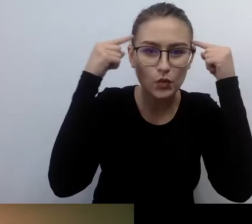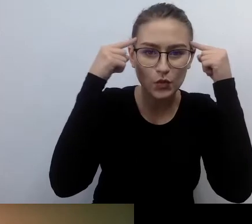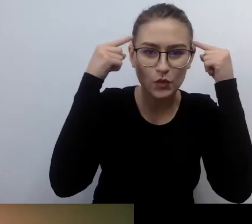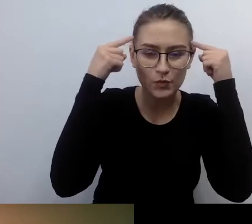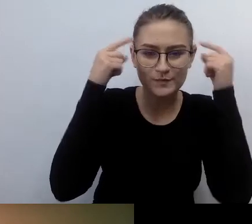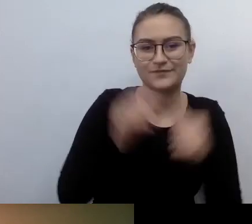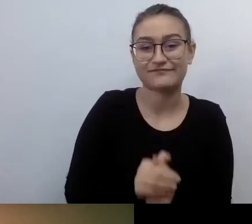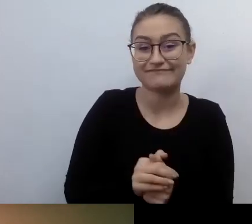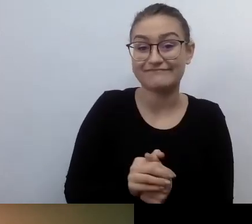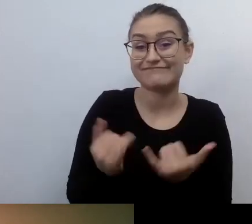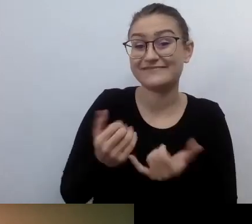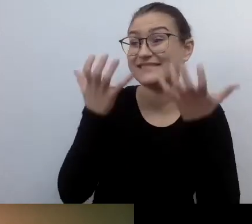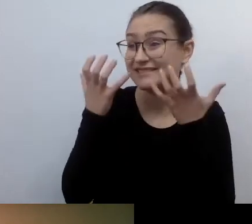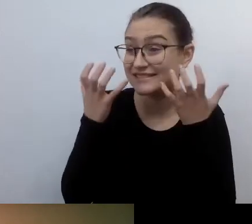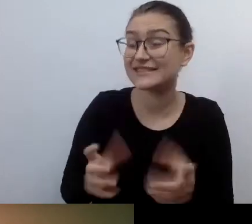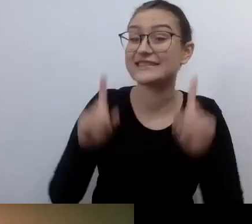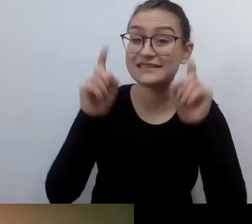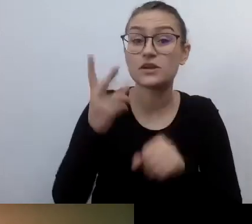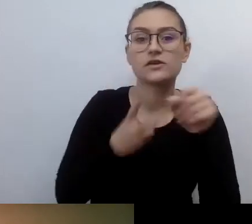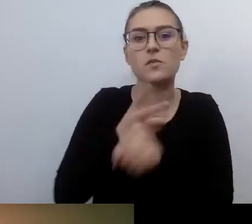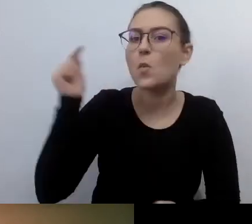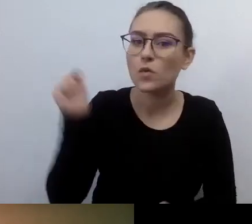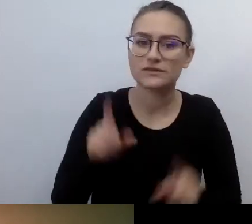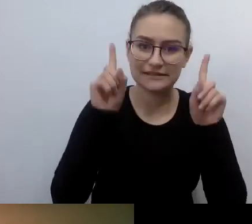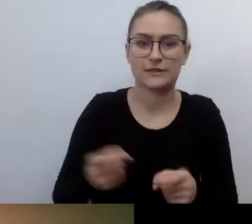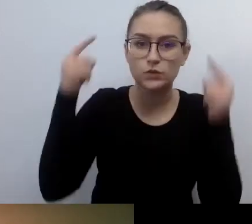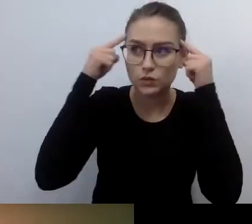Co o tym sądzisz? Zdecydowanie tak.